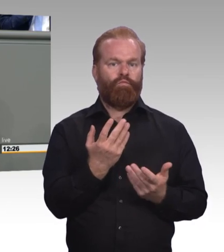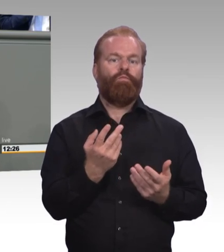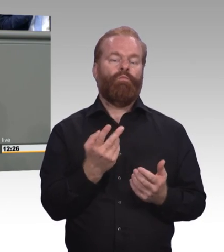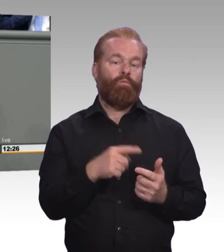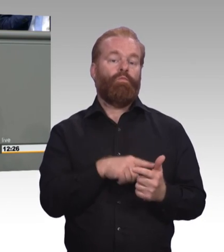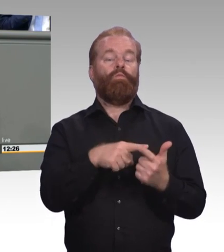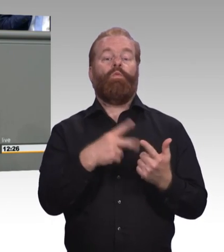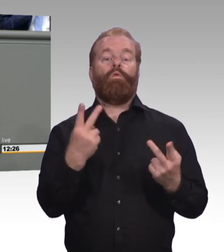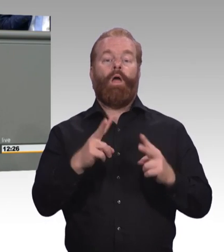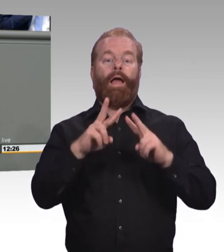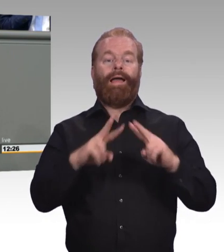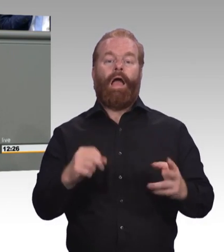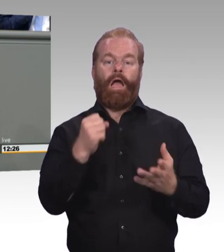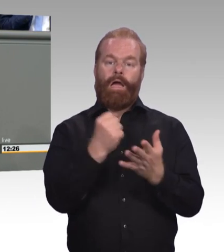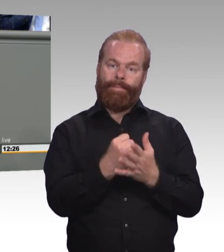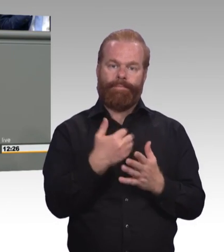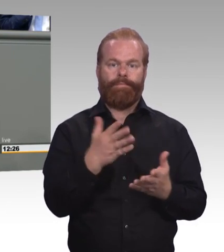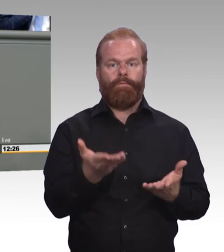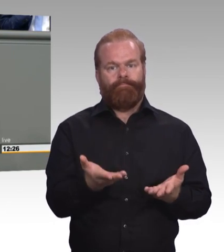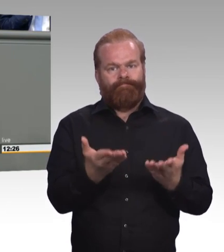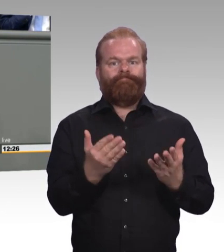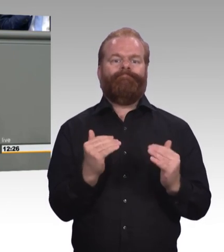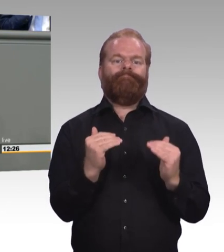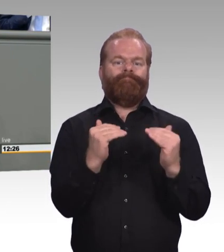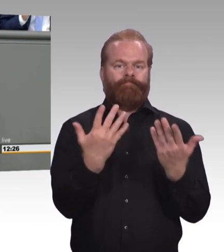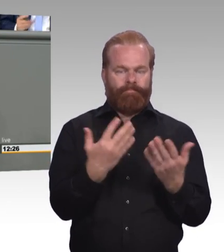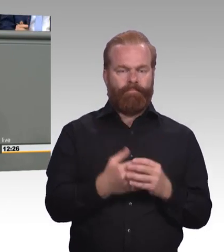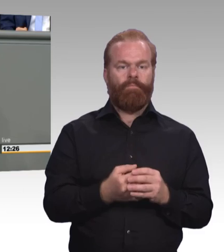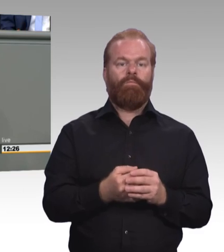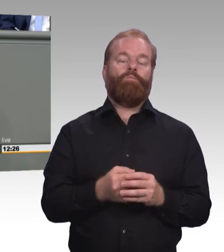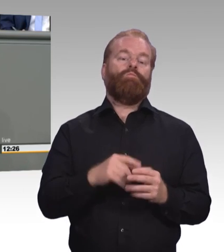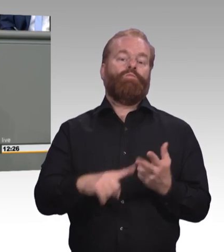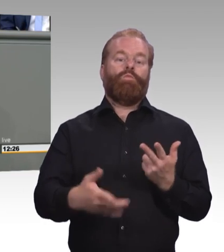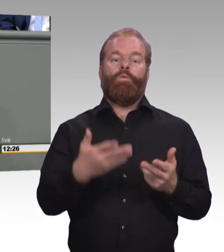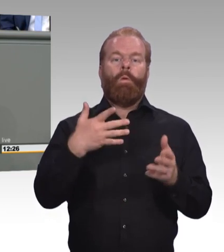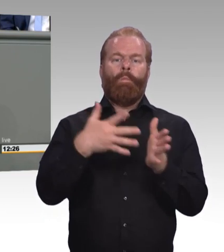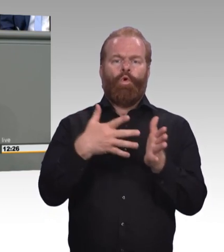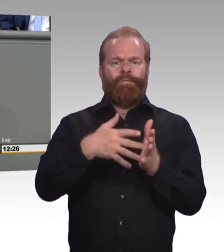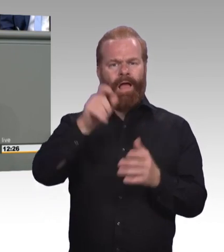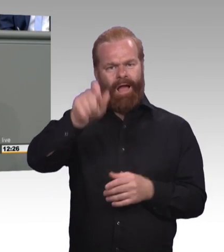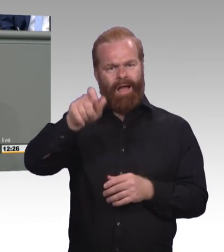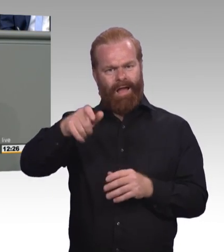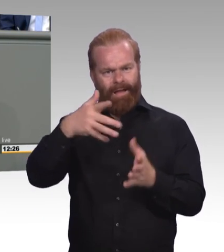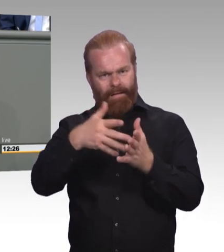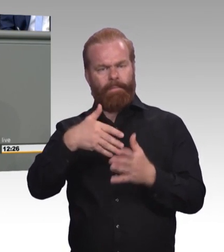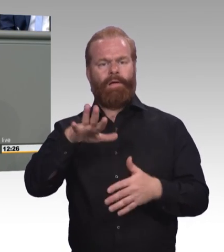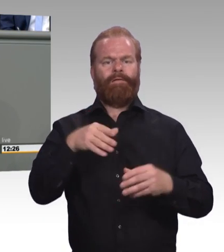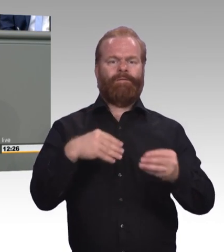die wir in unserem aktuell vorliegenden Gesetzesentwurf enthalten haben. Vor allem aber, und der Punkt ist mir an der Stelle